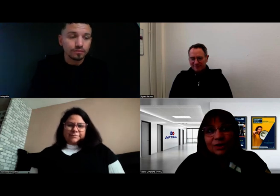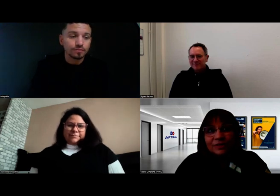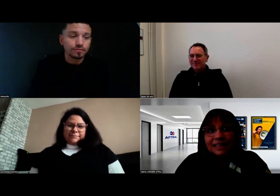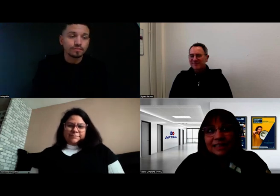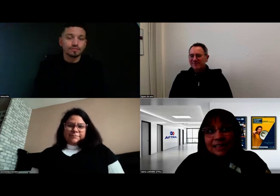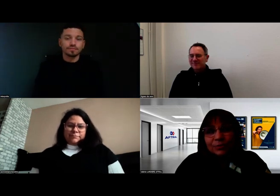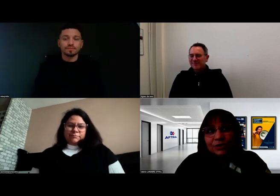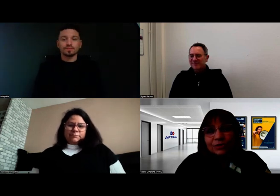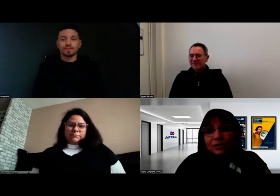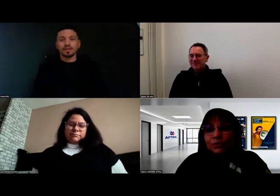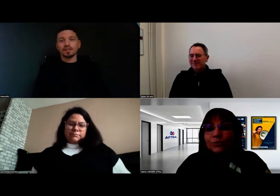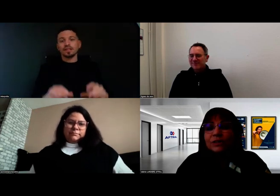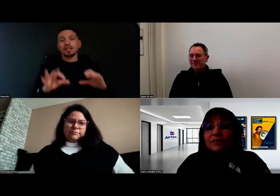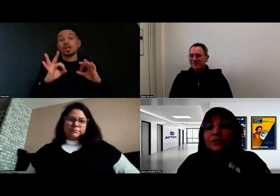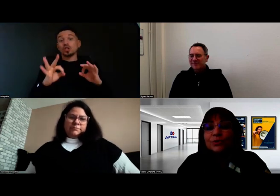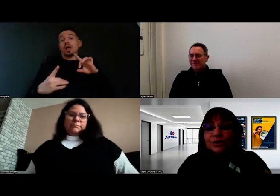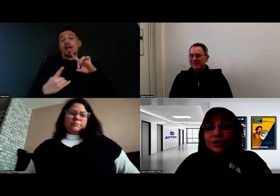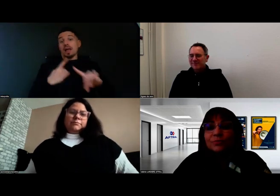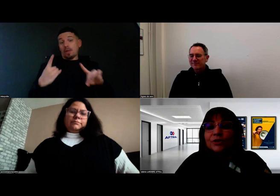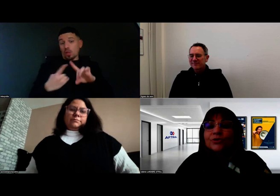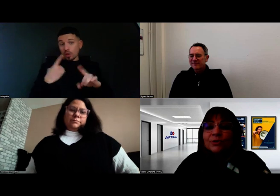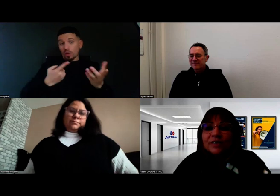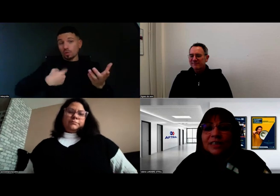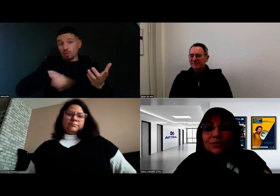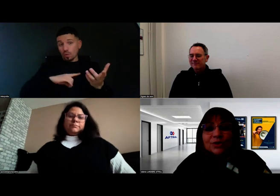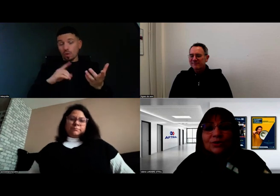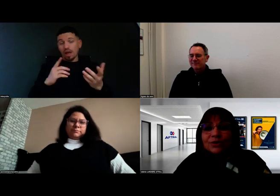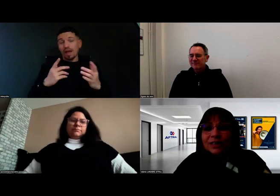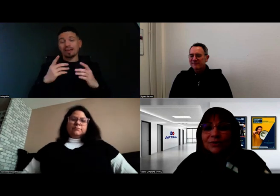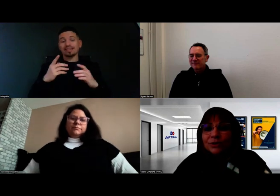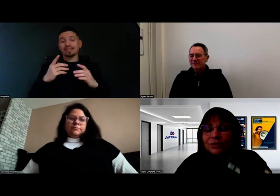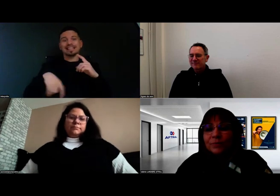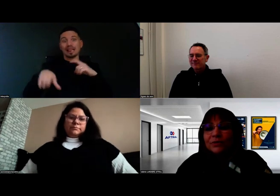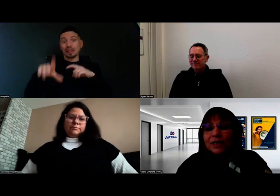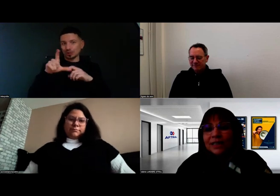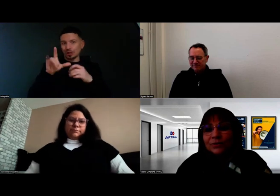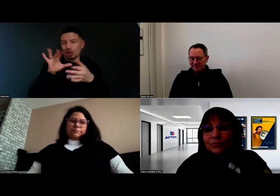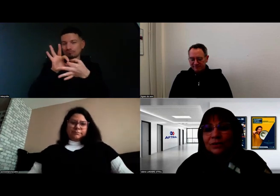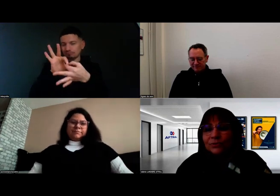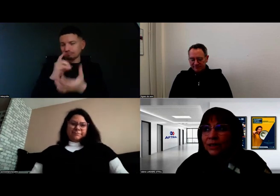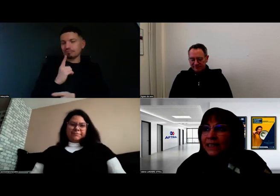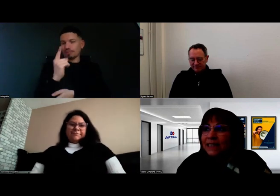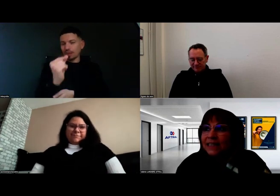Ce qui est très important et ce sur quoi on travaille, avec Signes de Sens dans le cadre du partenariat que nous avons,